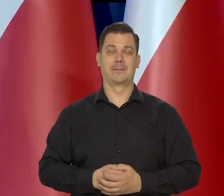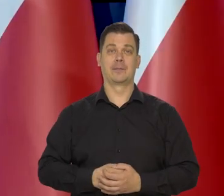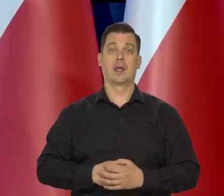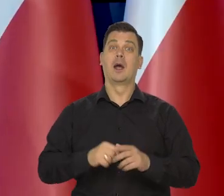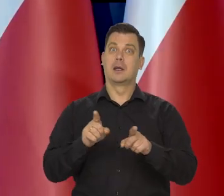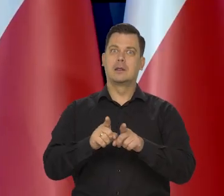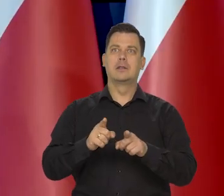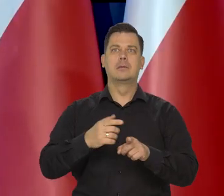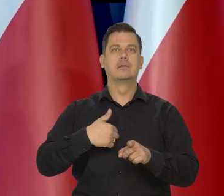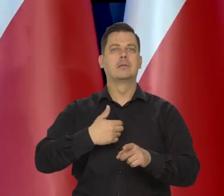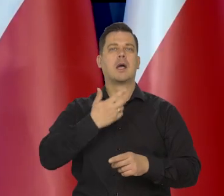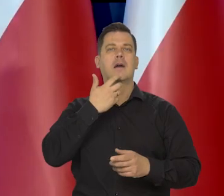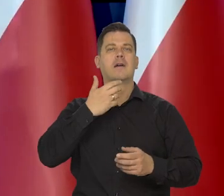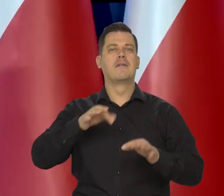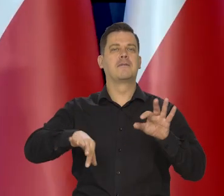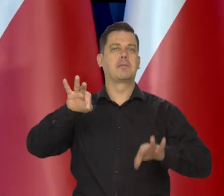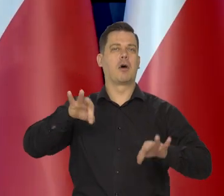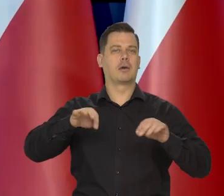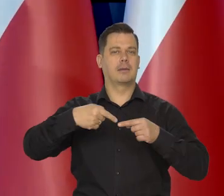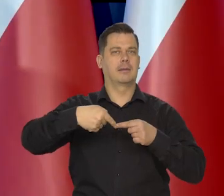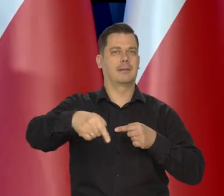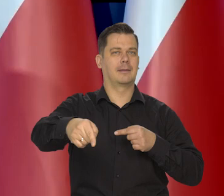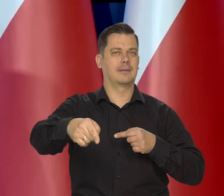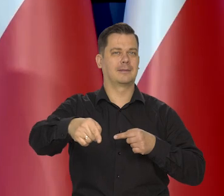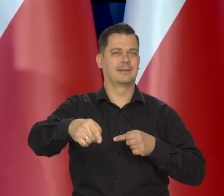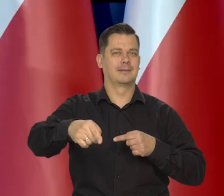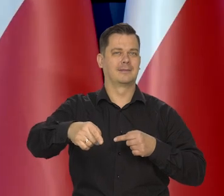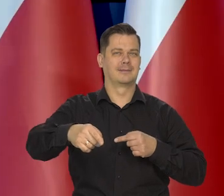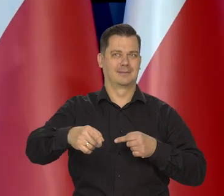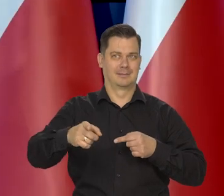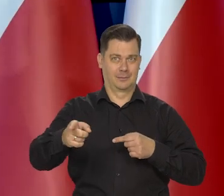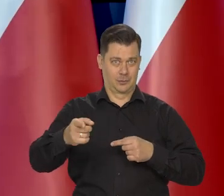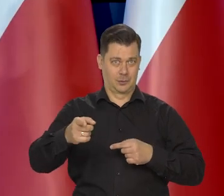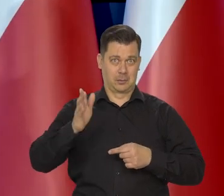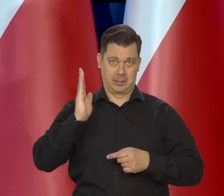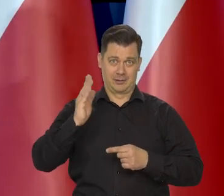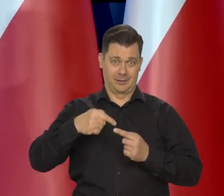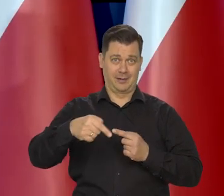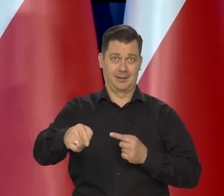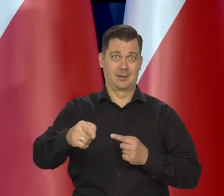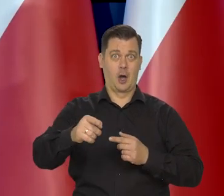ale też jest oczywiście gorączka wyborcza. Nie takie złe zapowiedzi jeszcze mogą być.